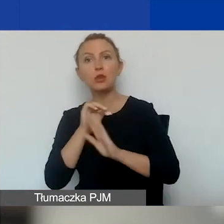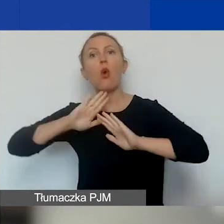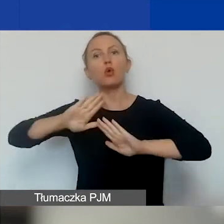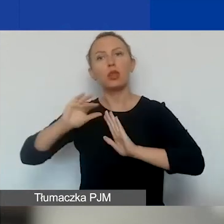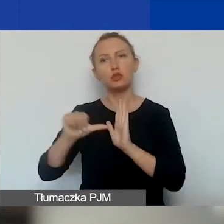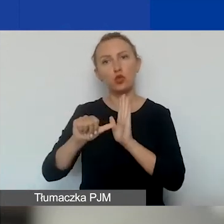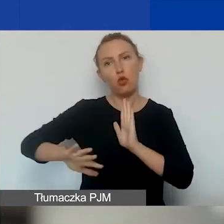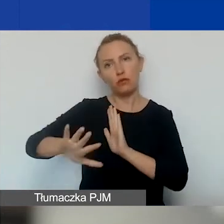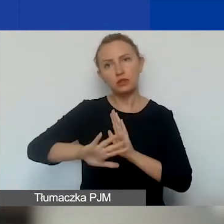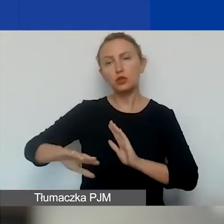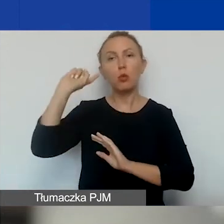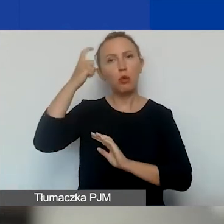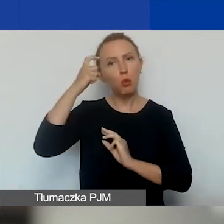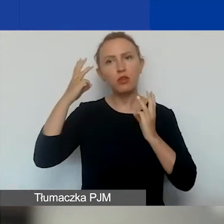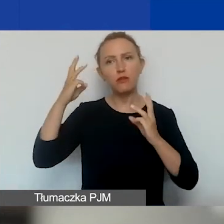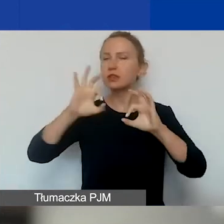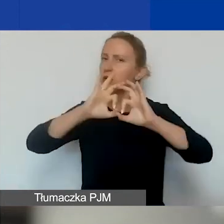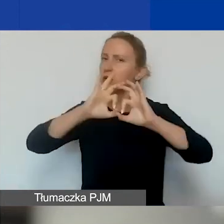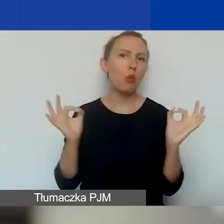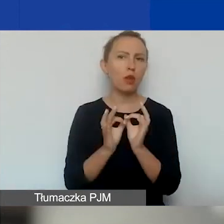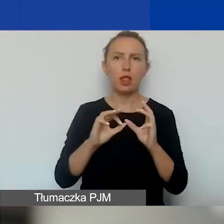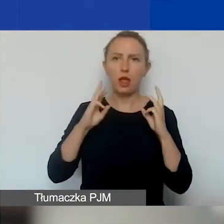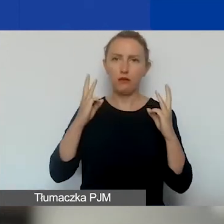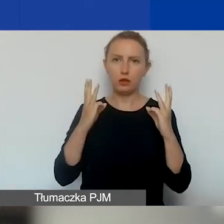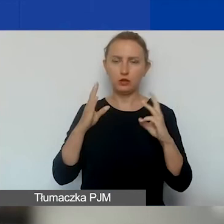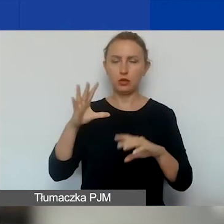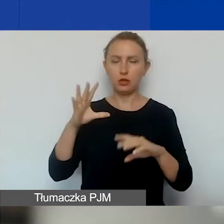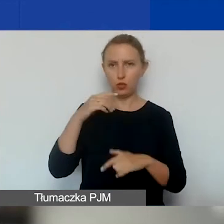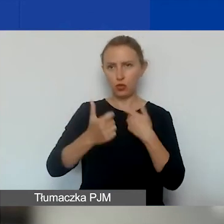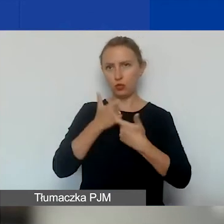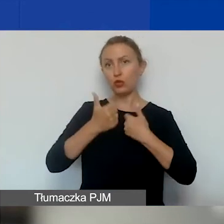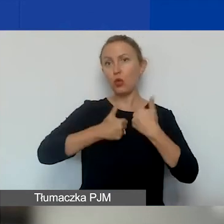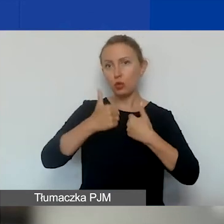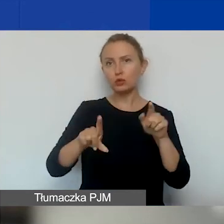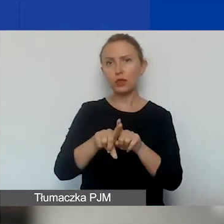to są priorytety horyzontalne, które były wprowadzone też w konkursie tematycznym.